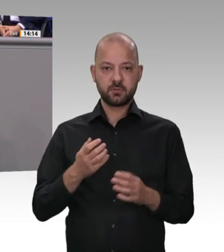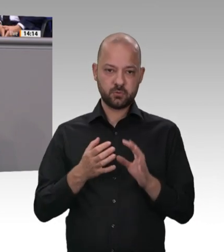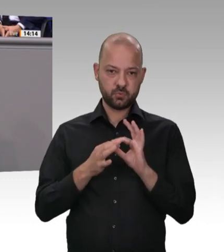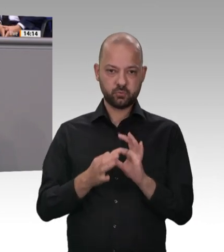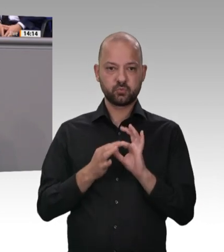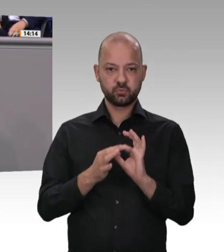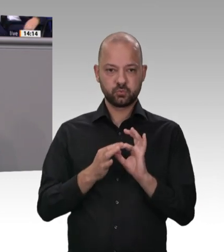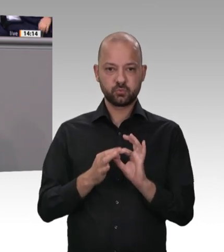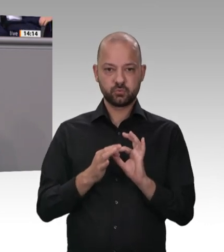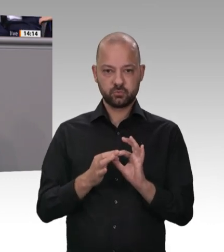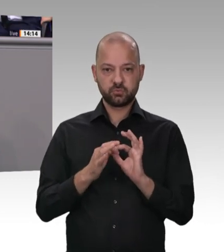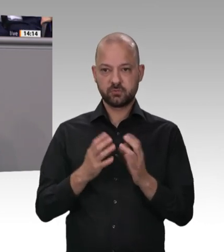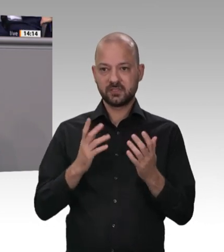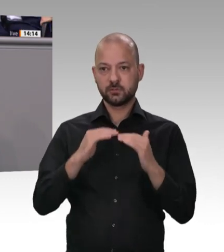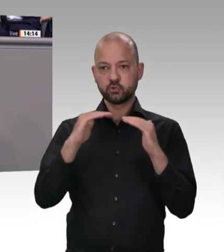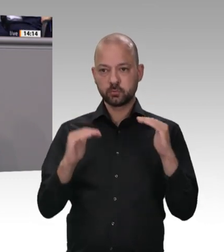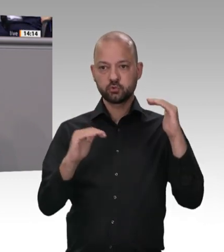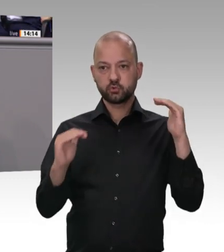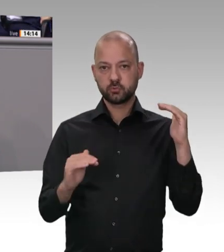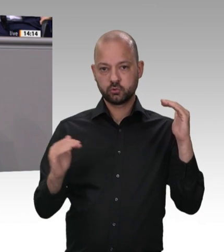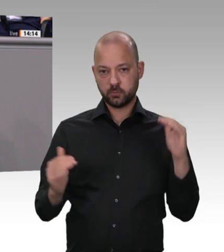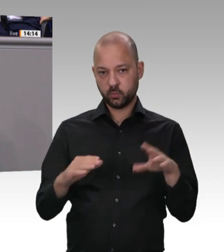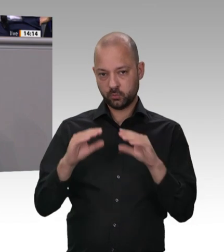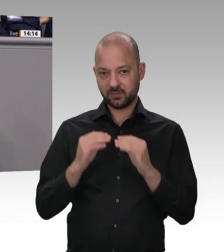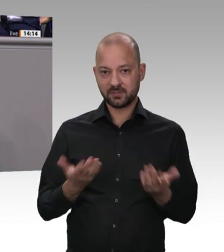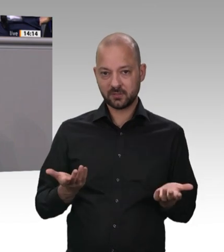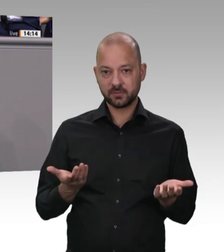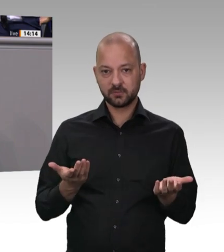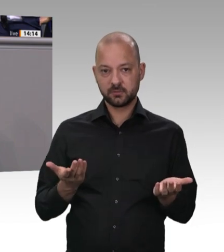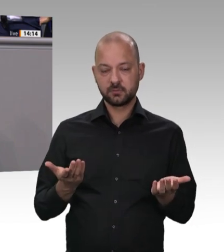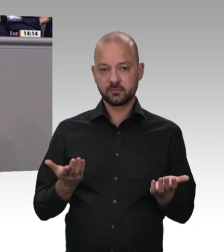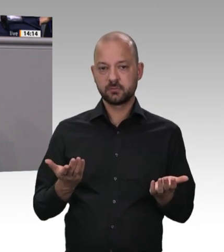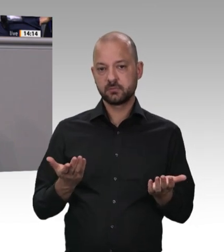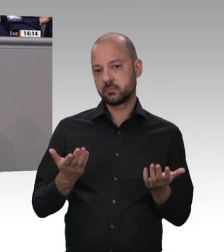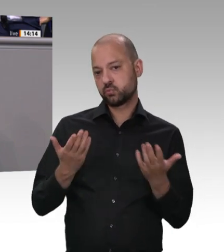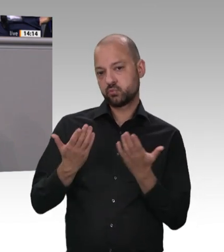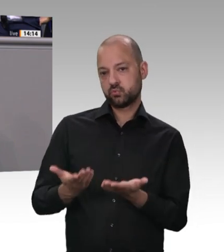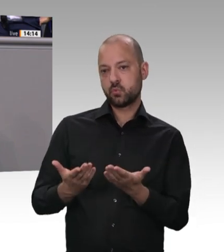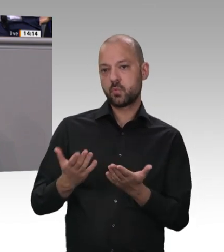unter Führung des Bundesfinanzministers Olaf Scholz, der für den Zoll zuständig ist, die Fleischbetriebe in Deutschland kontrolliert. Über 130 Razzien hat es